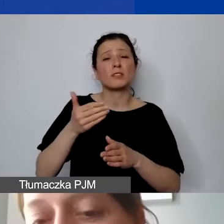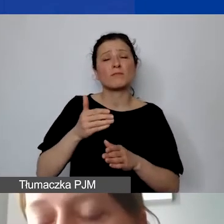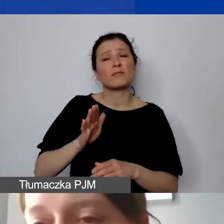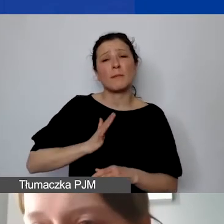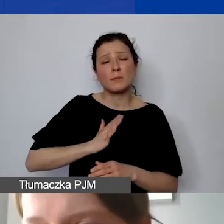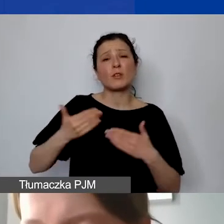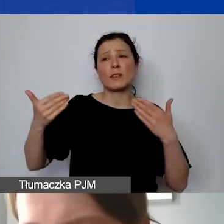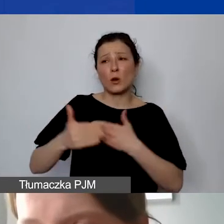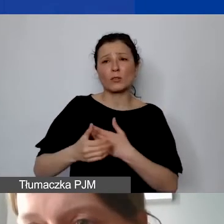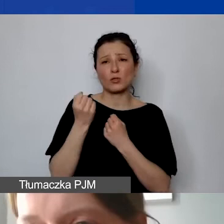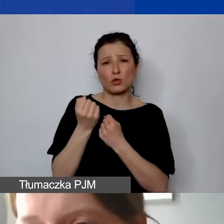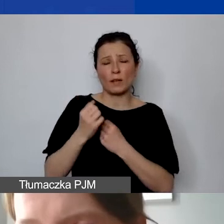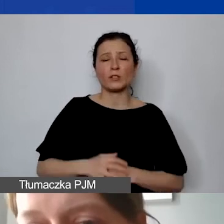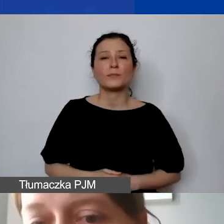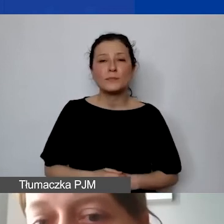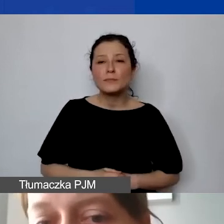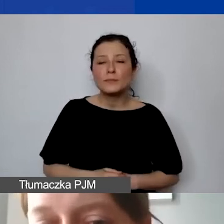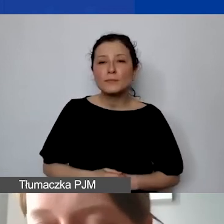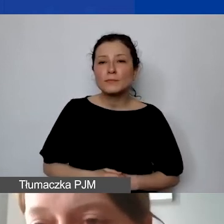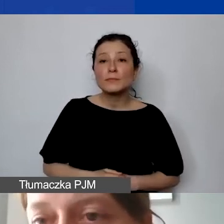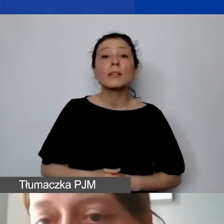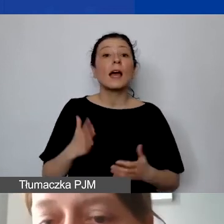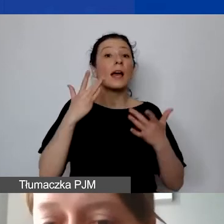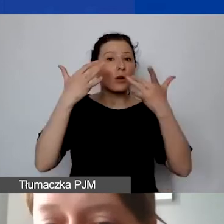W momencie, kiedy rozliczenie jest poprawne, wszystko się zgadza,